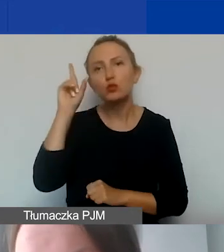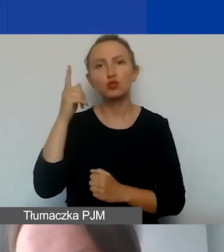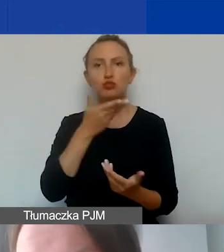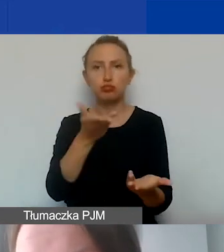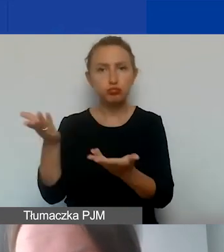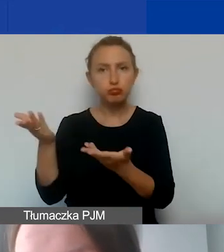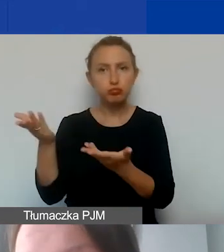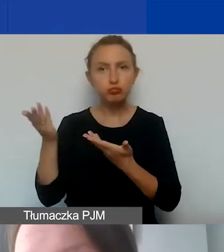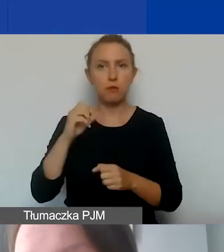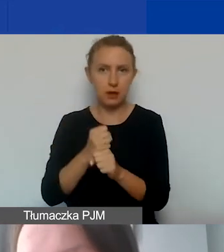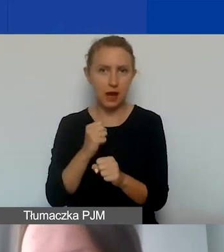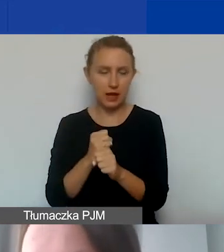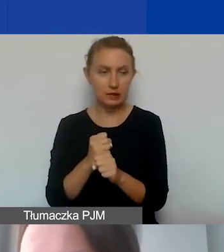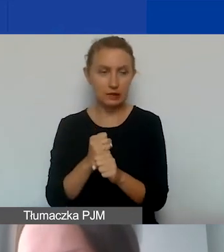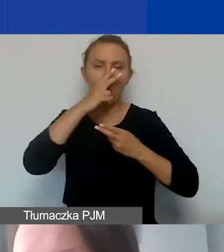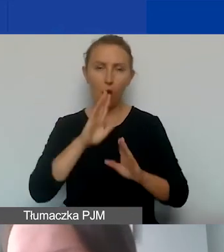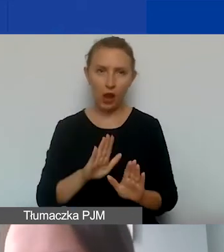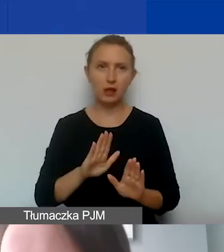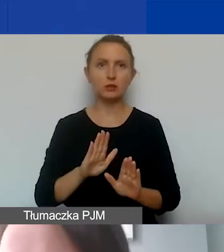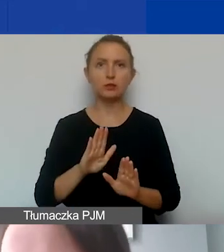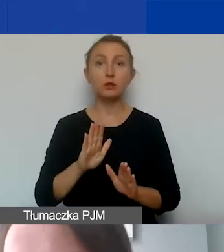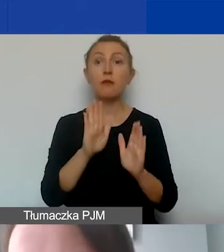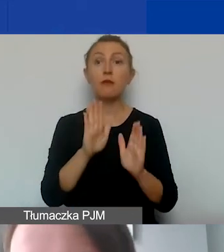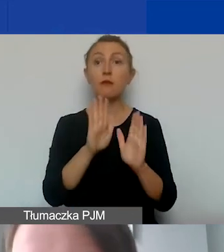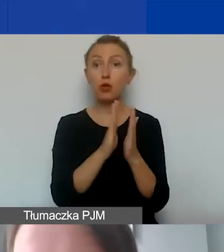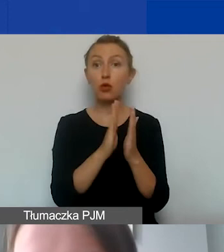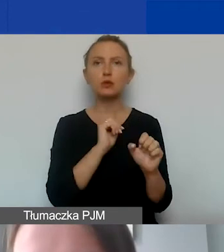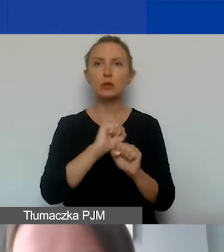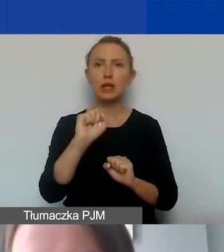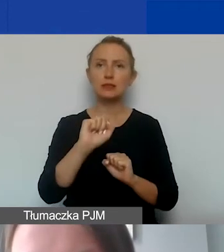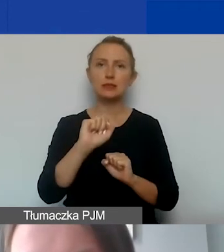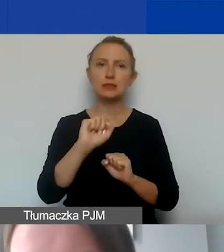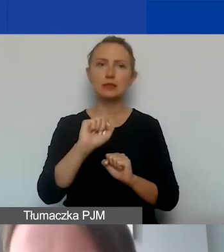Tutaj zaznaczam, że w podręczniku znajdują się widełki,